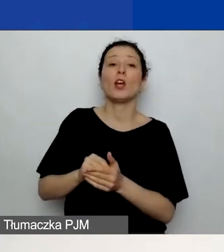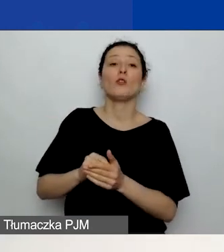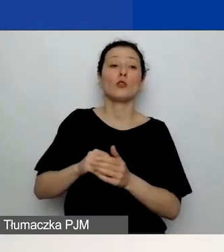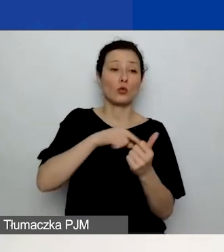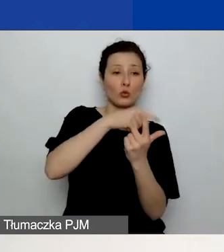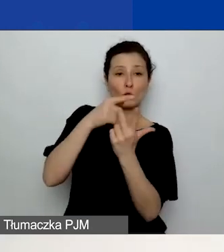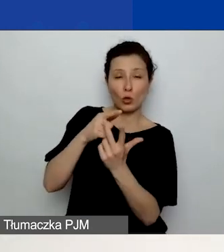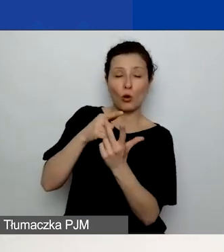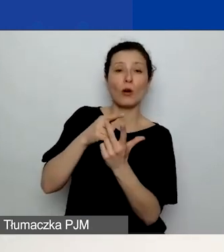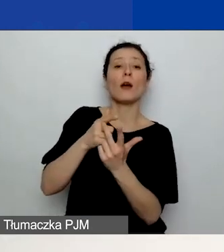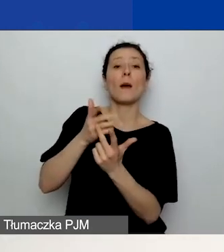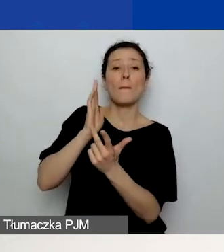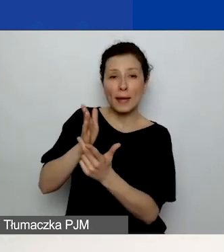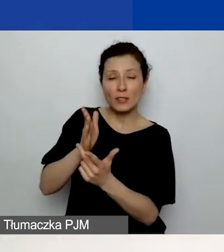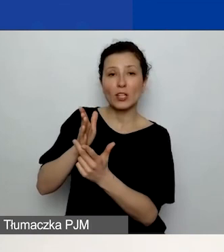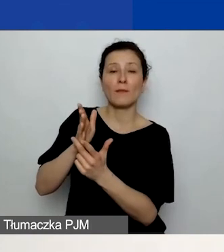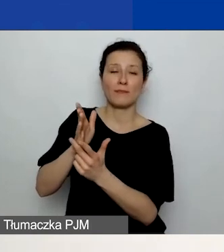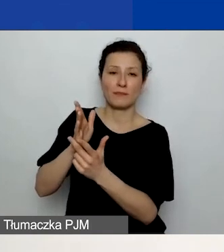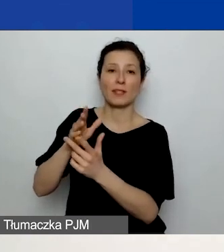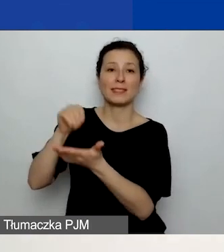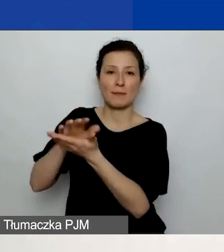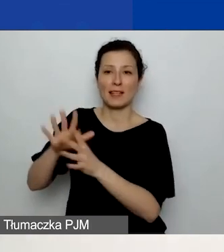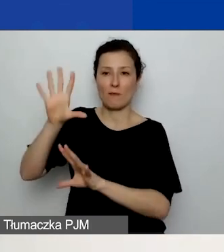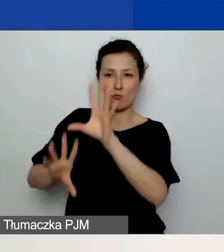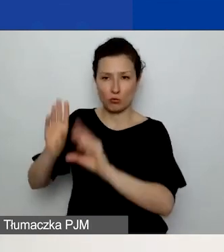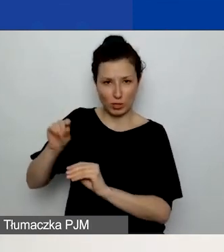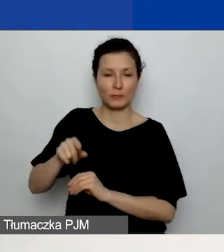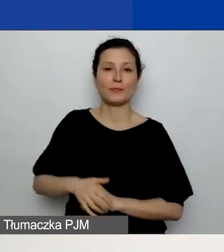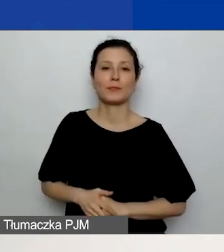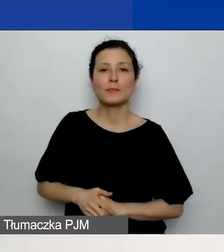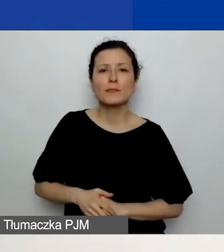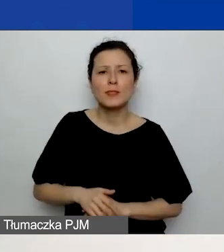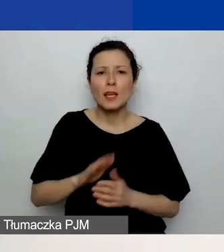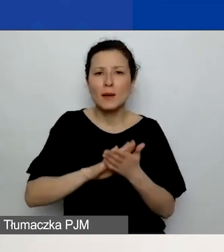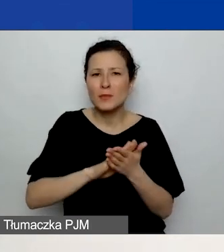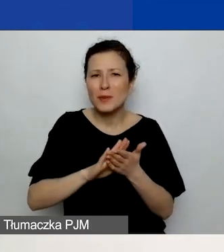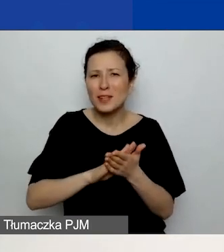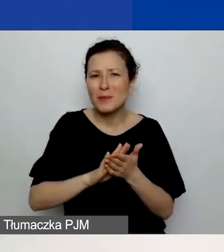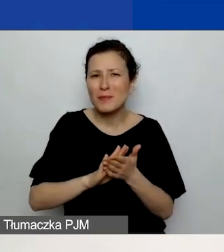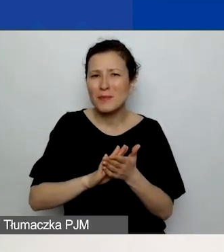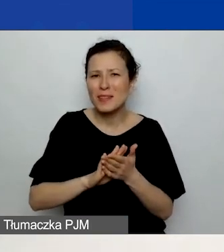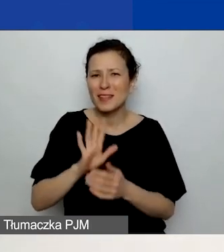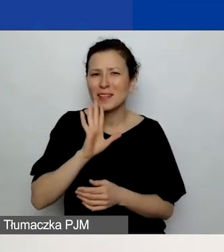i będziecie mogli wprowadzić dane. (w tle miauczy kot) Przepraszam bardzo, obawiam się, że słychać mojego kota.